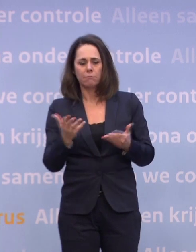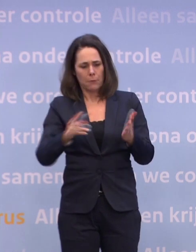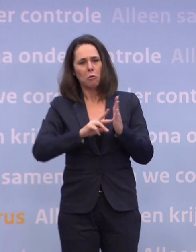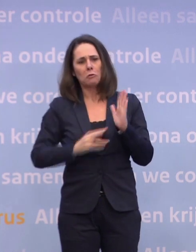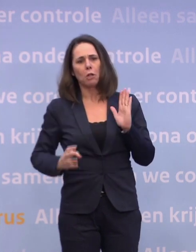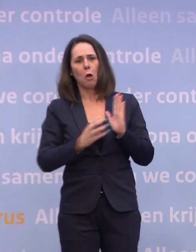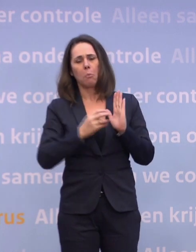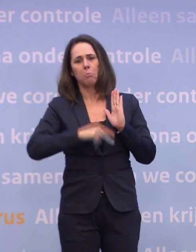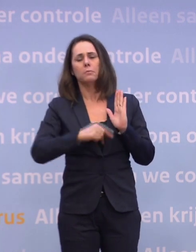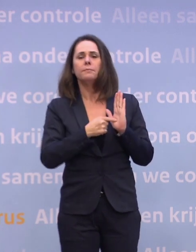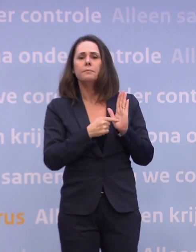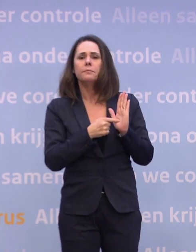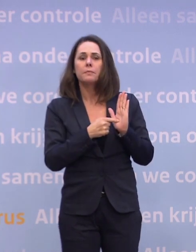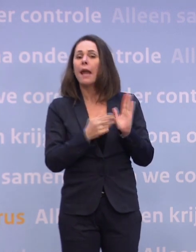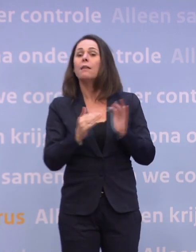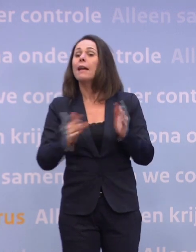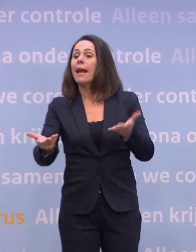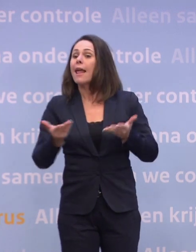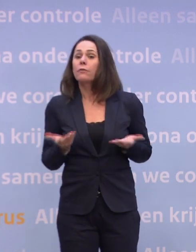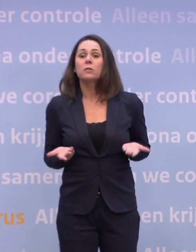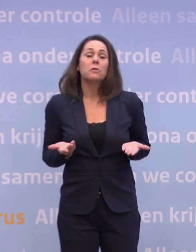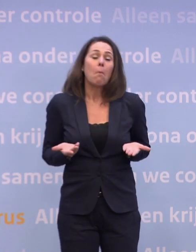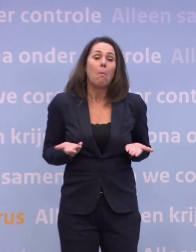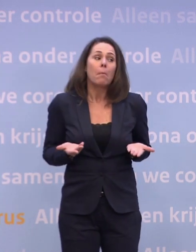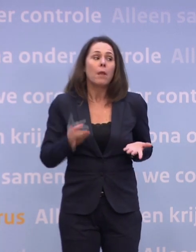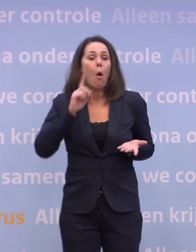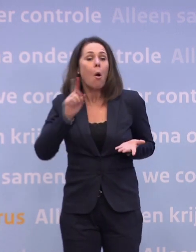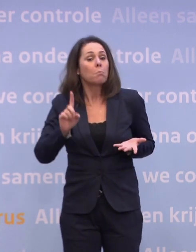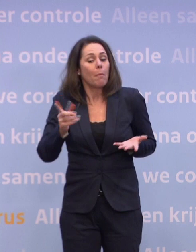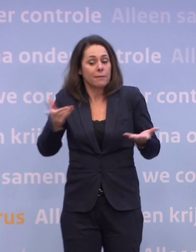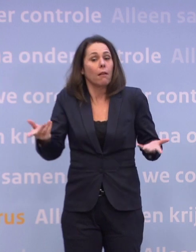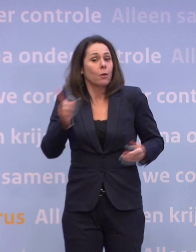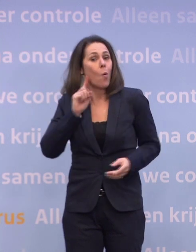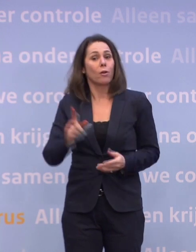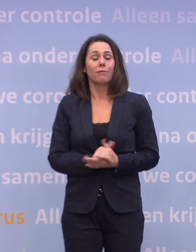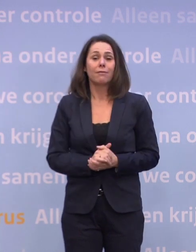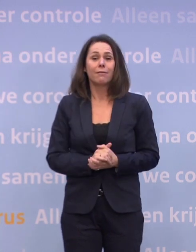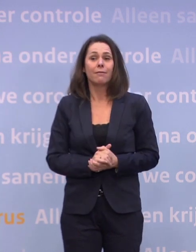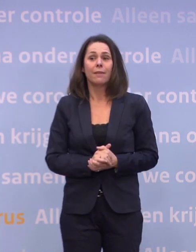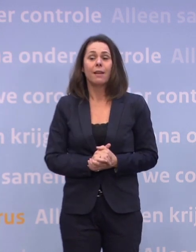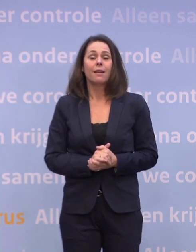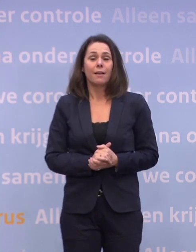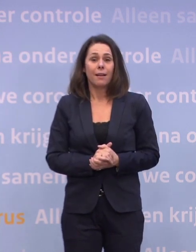En wanneer een levering gedaan kan worden... ...dat horen we op het moment dat we het horen. En dat het verandert, horen we op het moment dat het verandert.